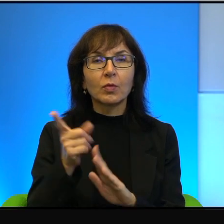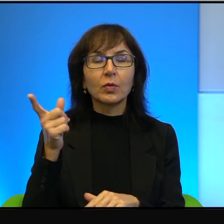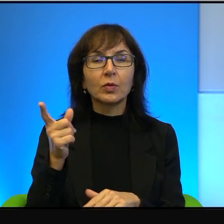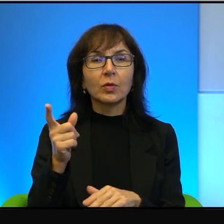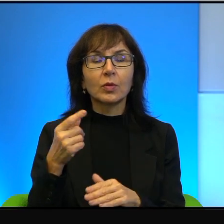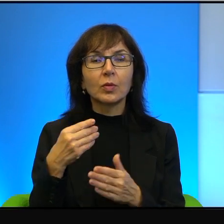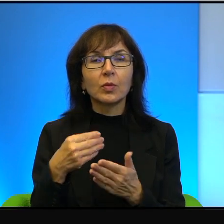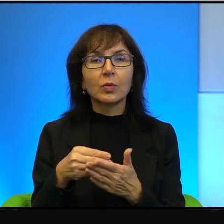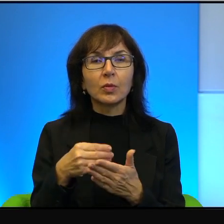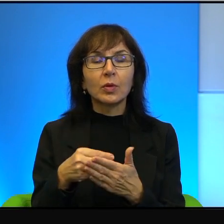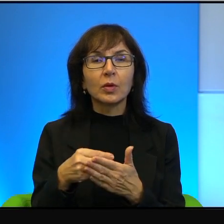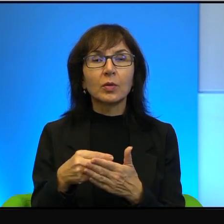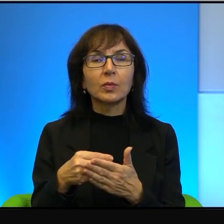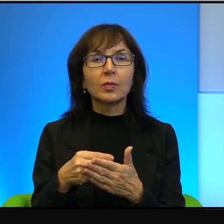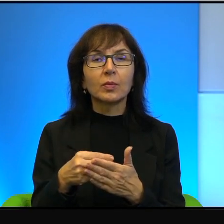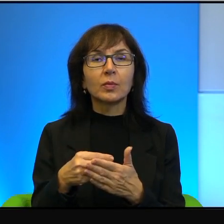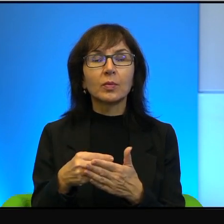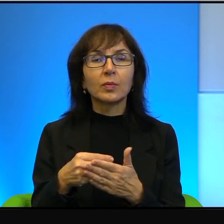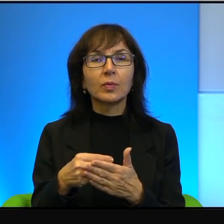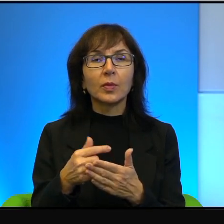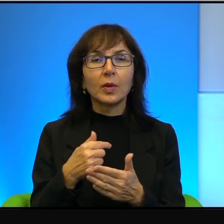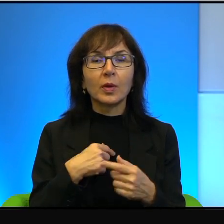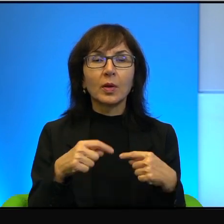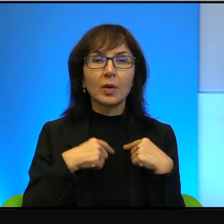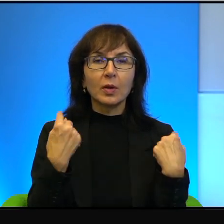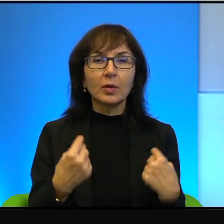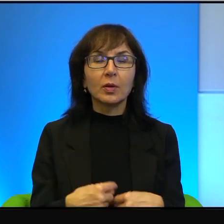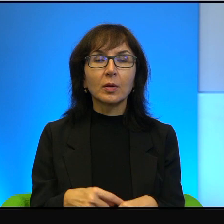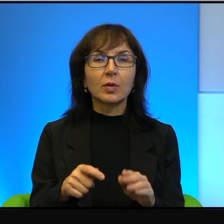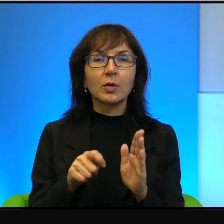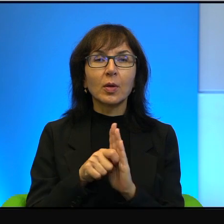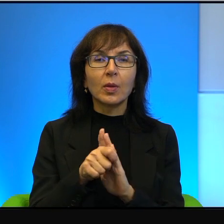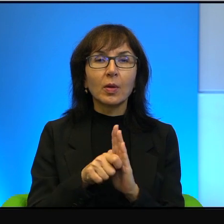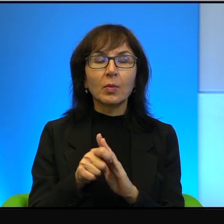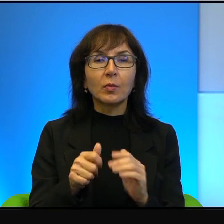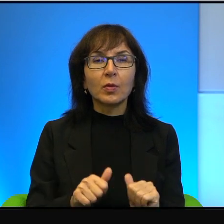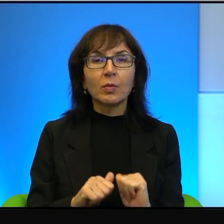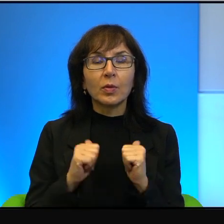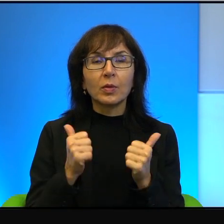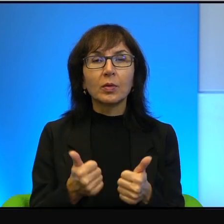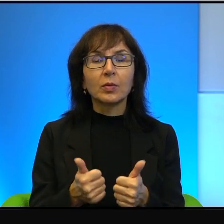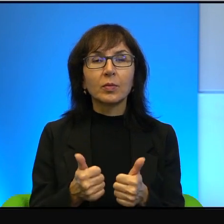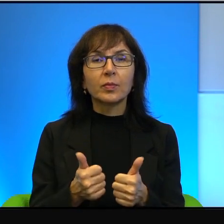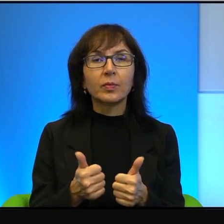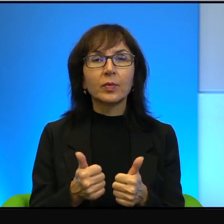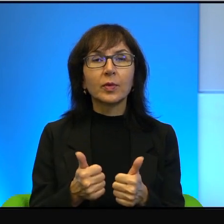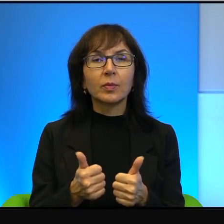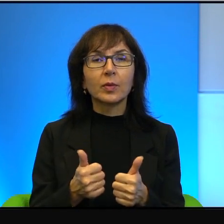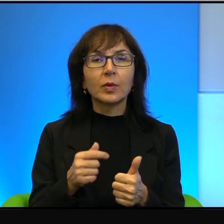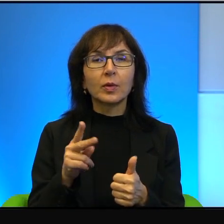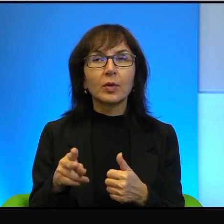Dlatego to ja serdecznie namawiam do tego, żeby tego konfliktu, tego sporu,